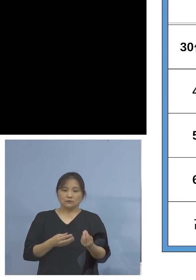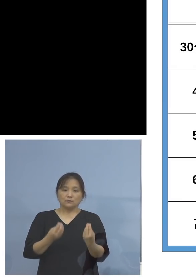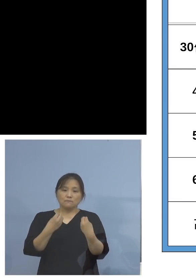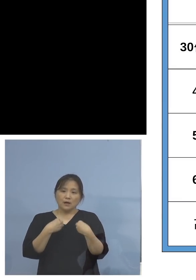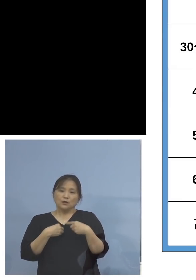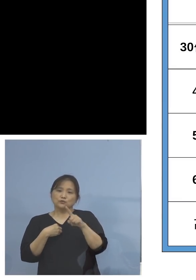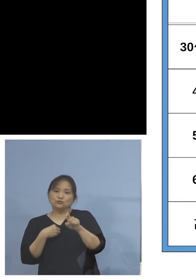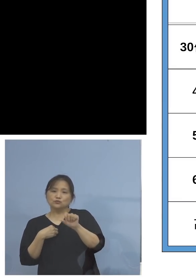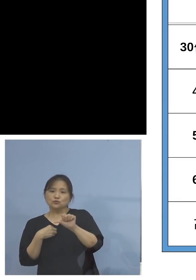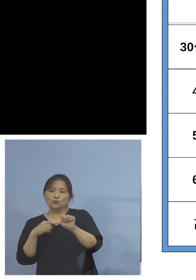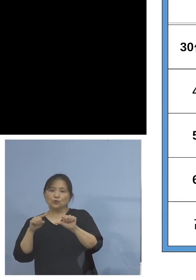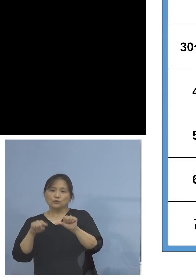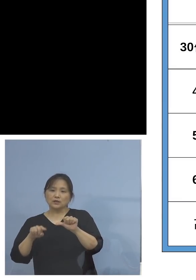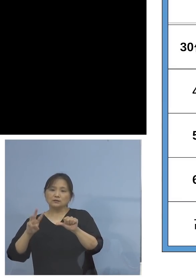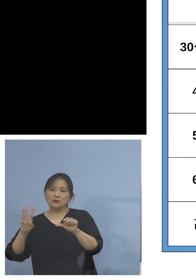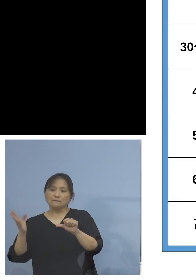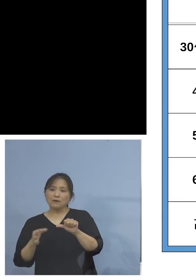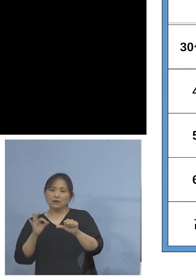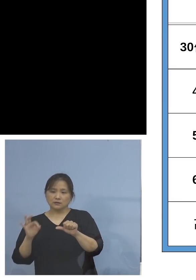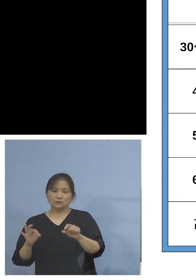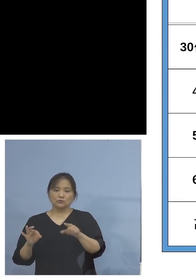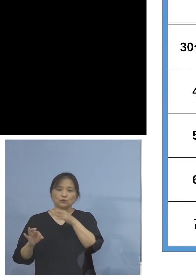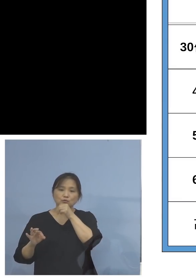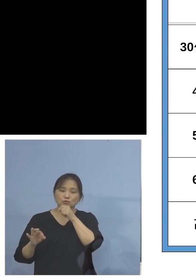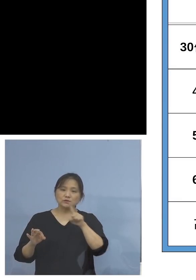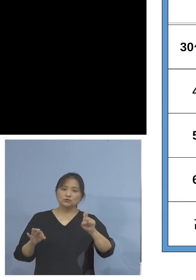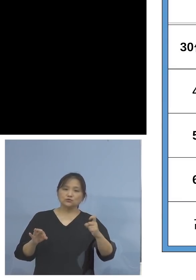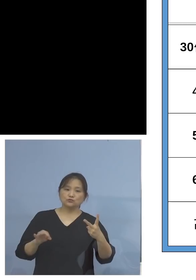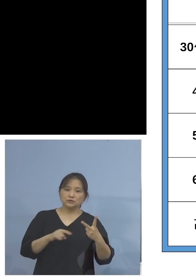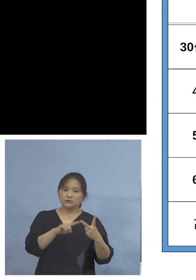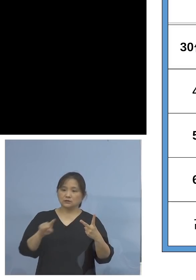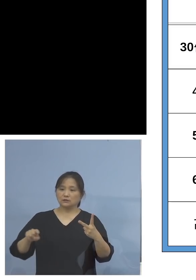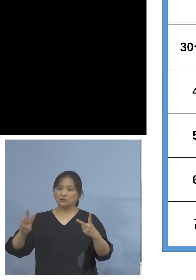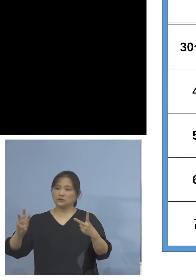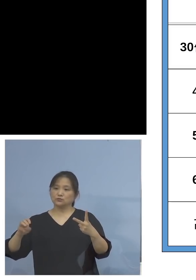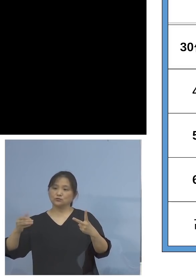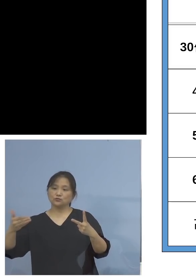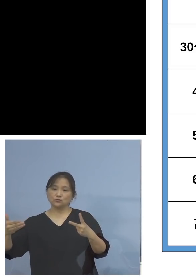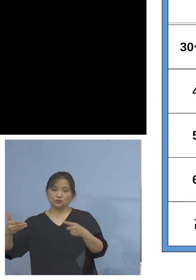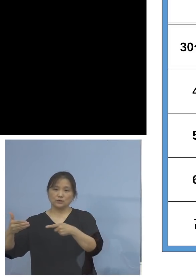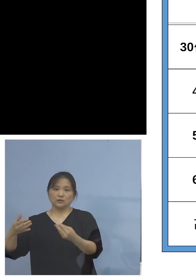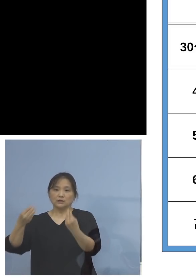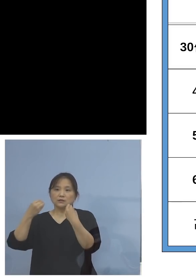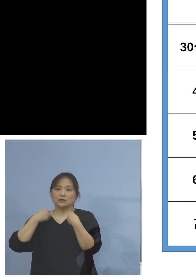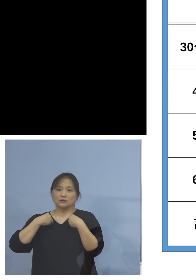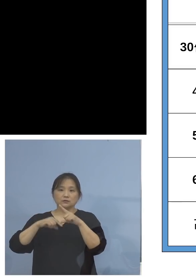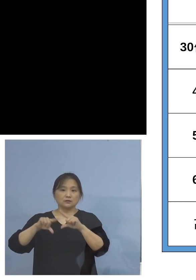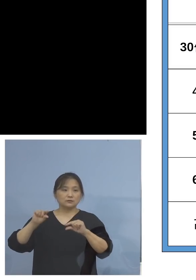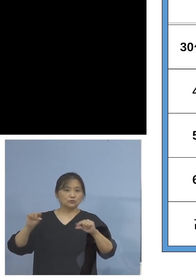打てていない、12歳から39歳まで 感染率は7月以降どうなっているか